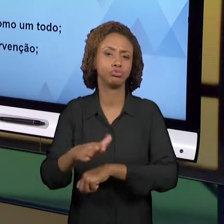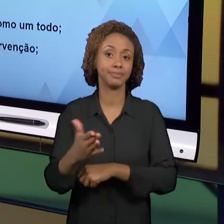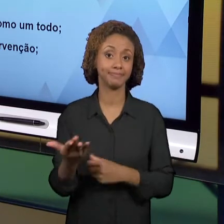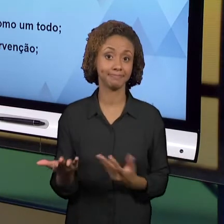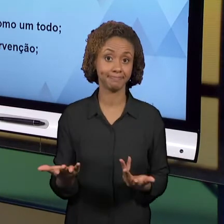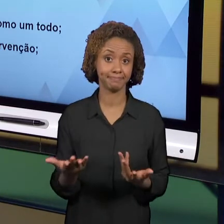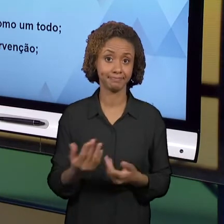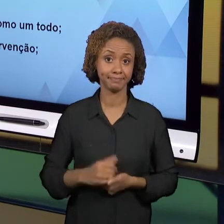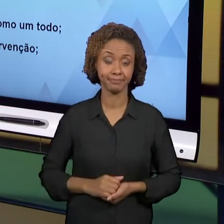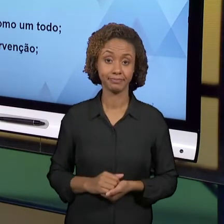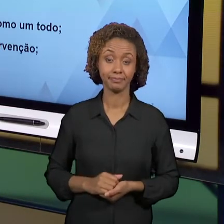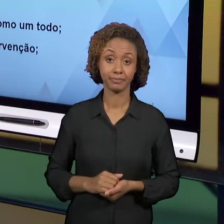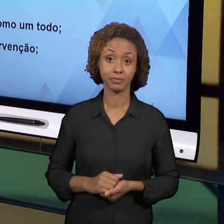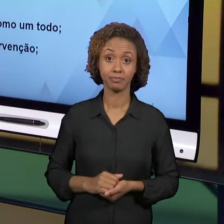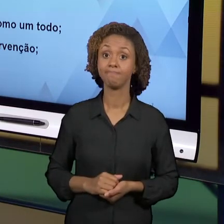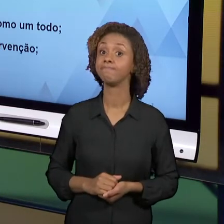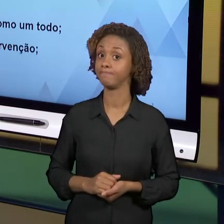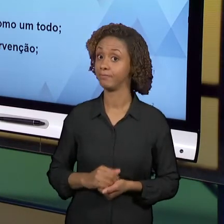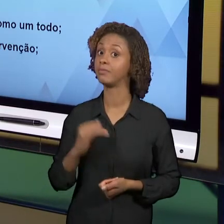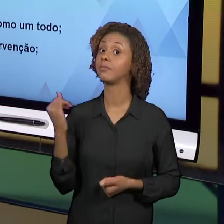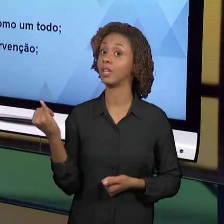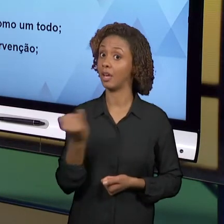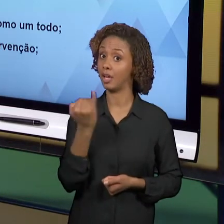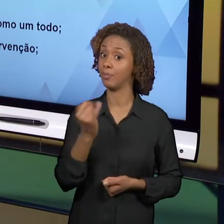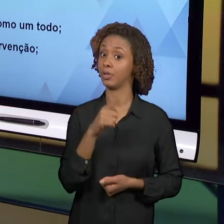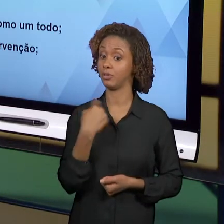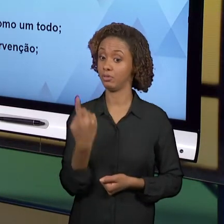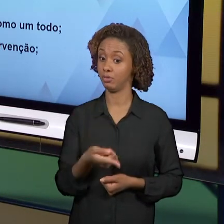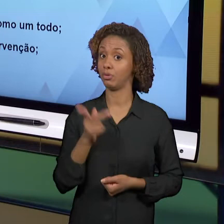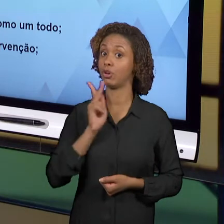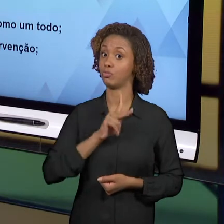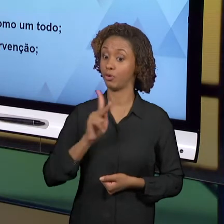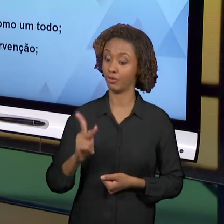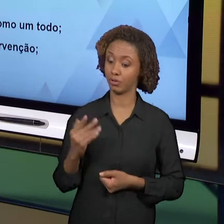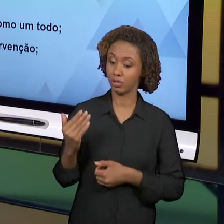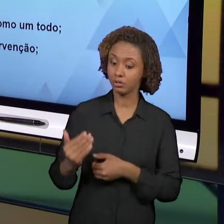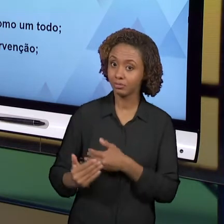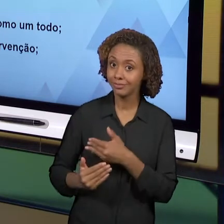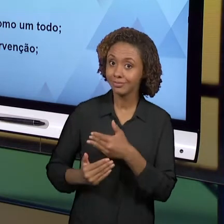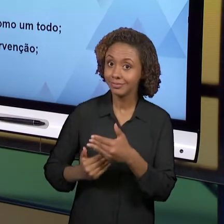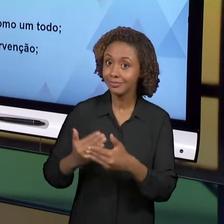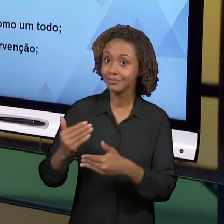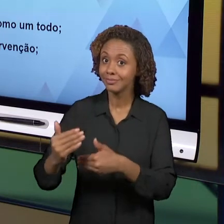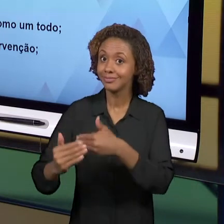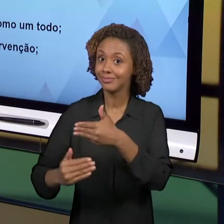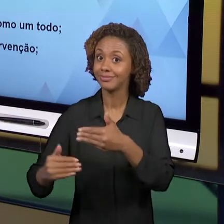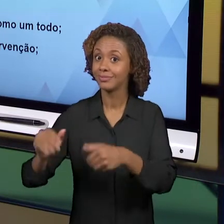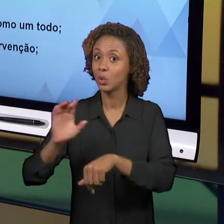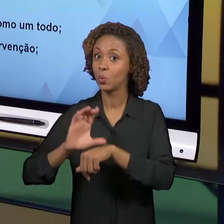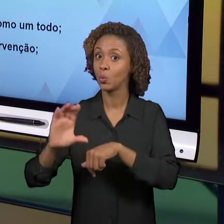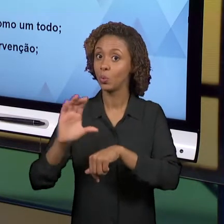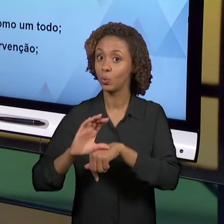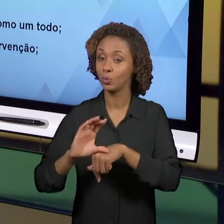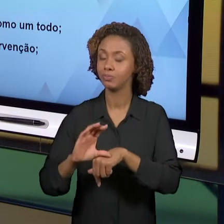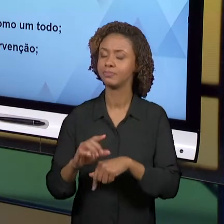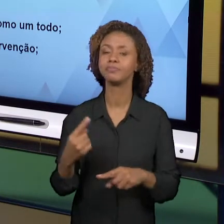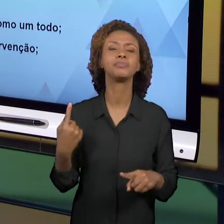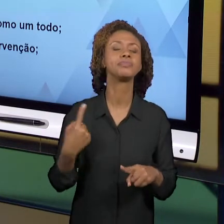IMPORTANTES PARA NÓS, PROFESSORES, EM FORMAÇÃO; FORMAÇÃO INICIAL. POR QUÊ? PORQUE ELAS REVELAM